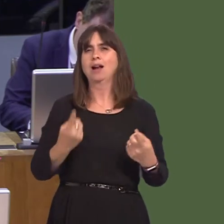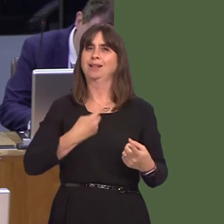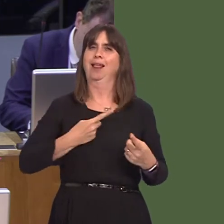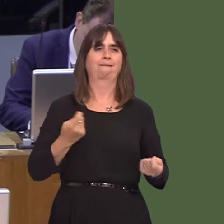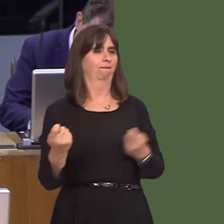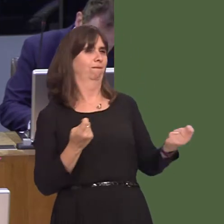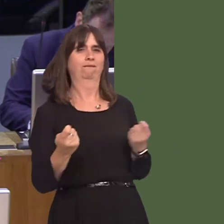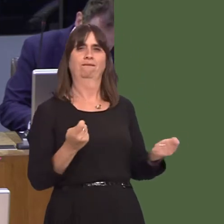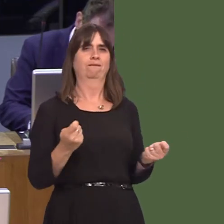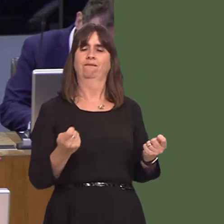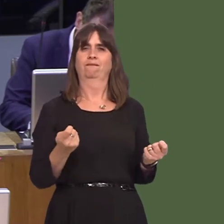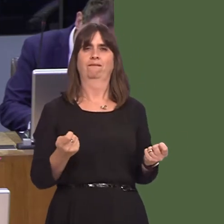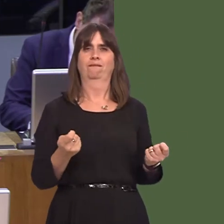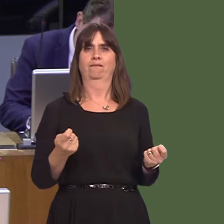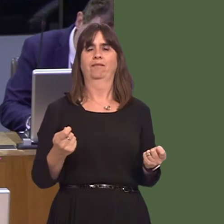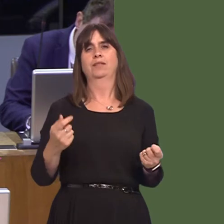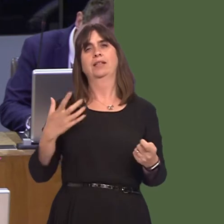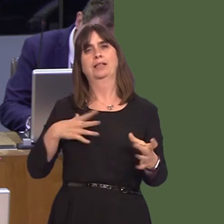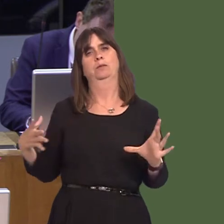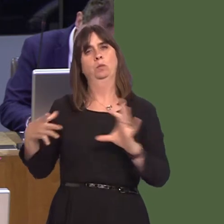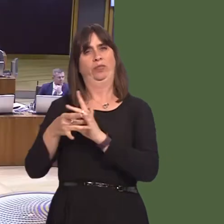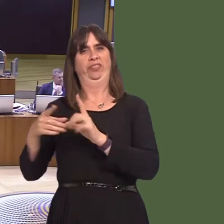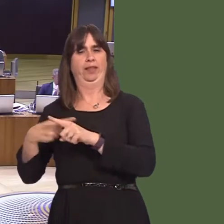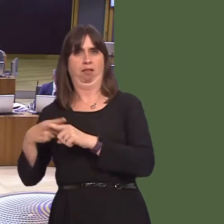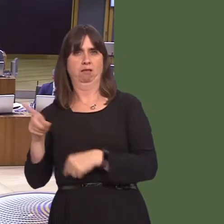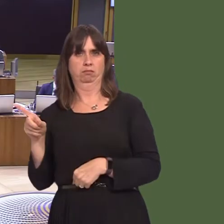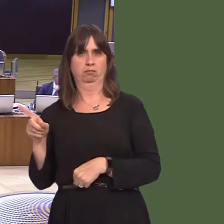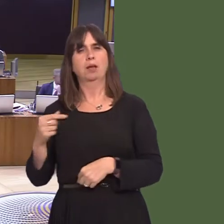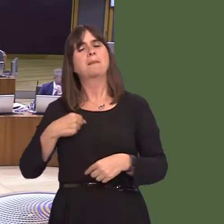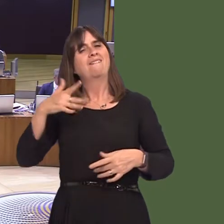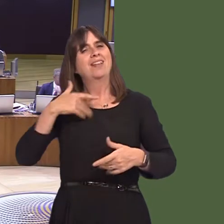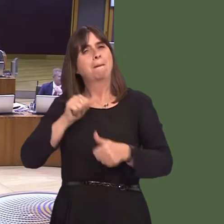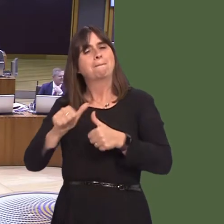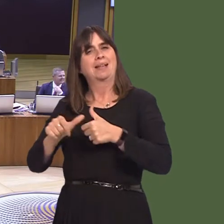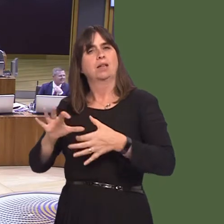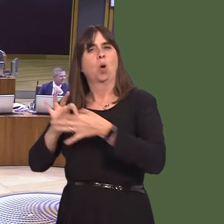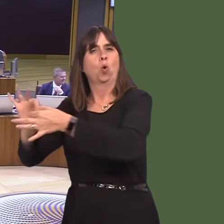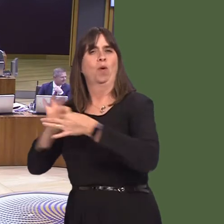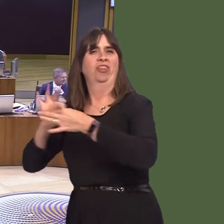it is clear that there has to be greater co-operation between the Welsh Government and Westminster